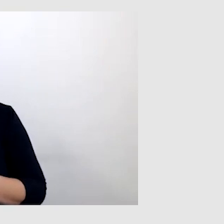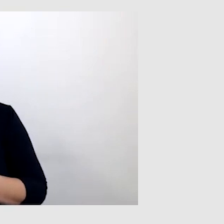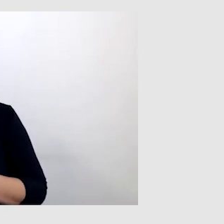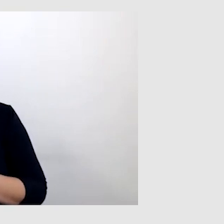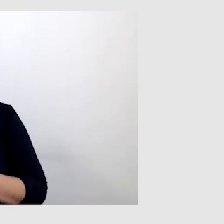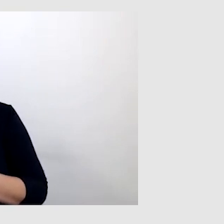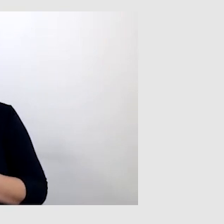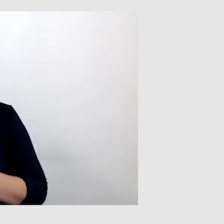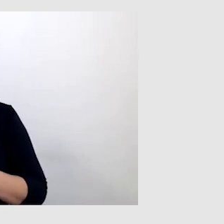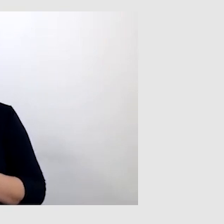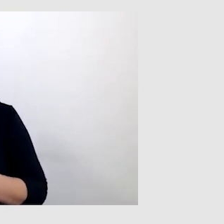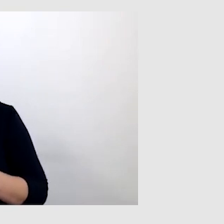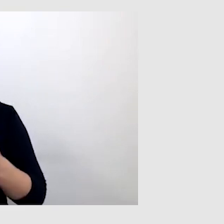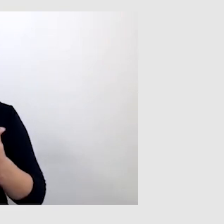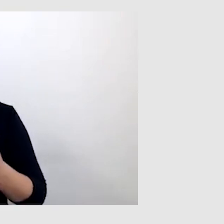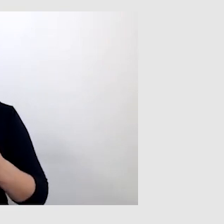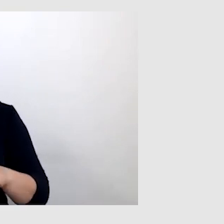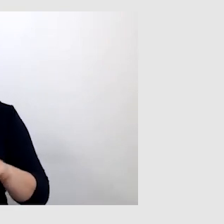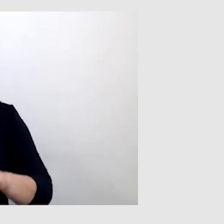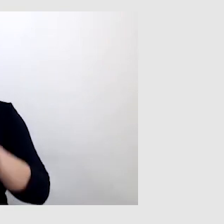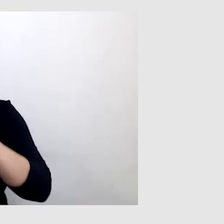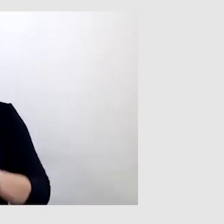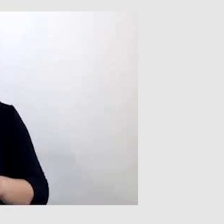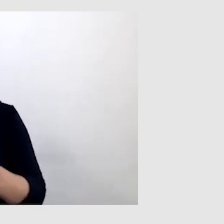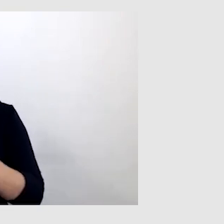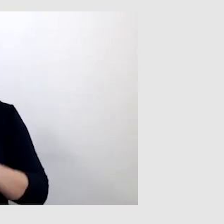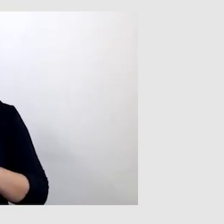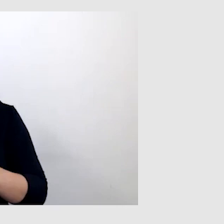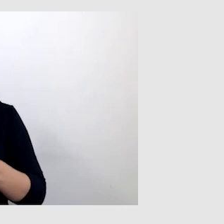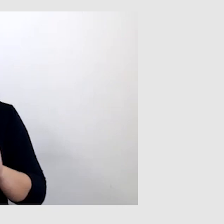albo prowadzący miał słabą jakość połączenia.